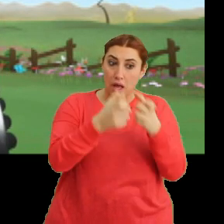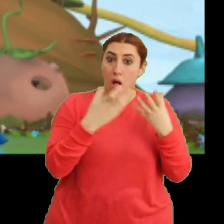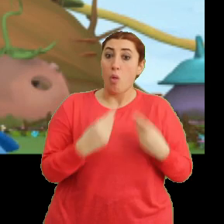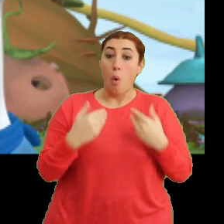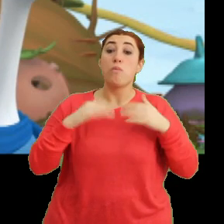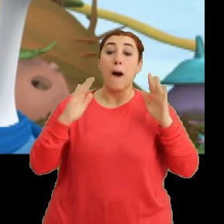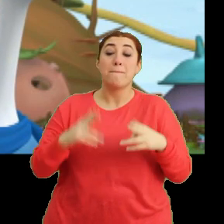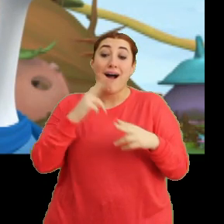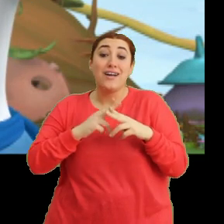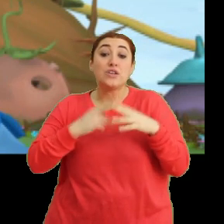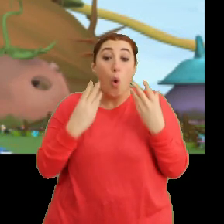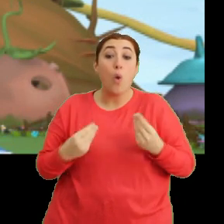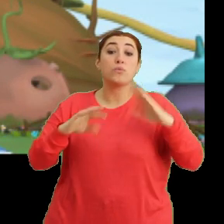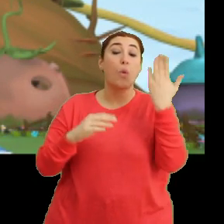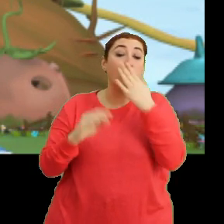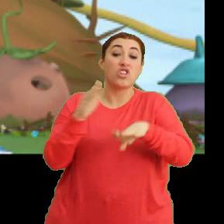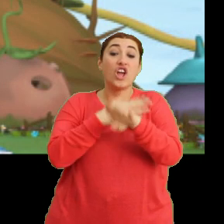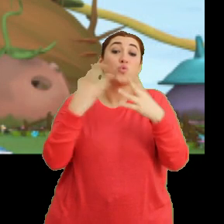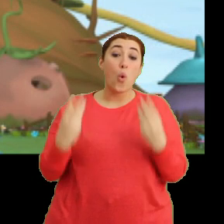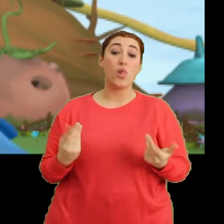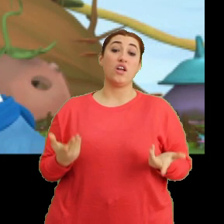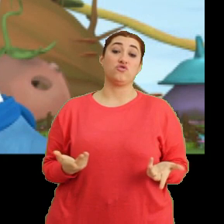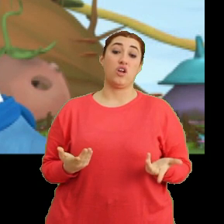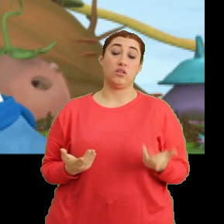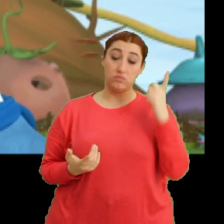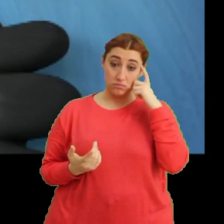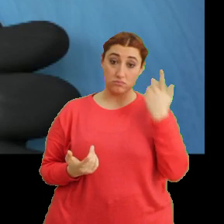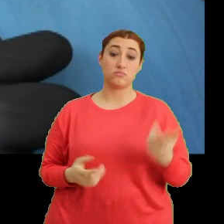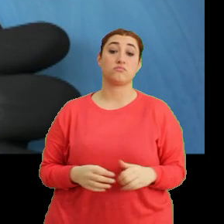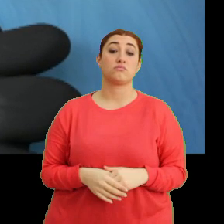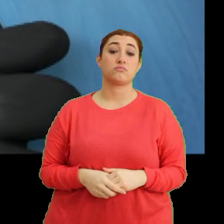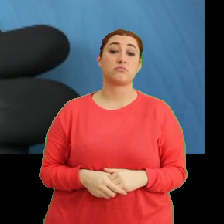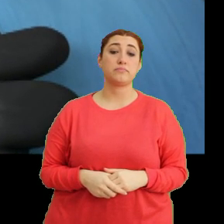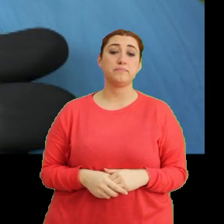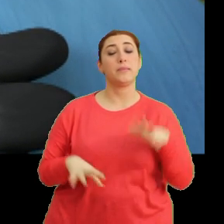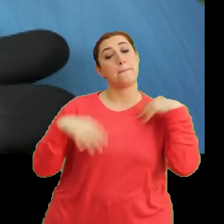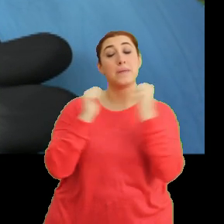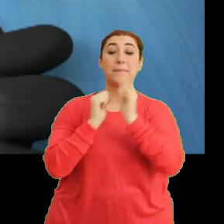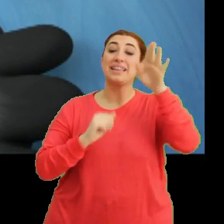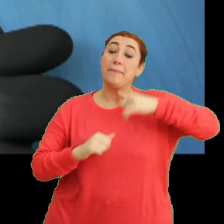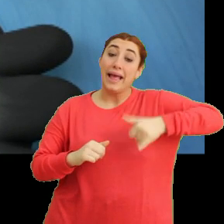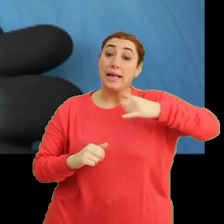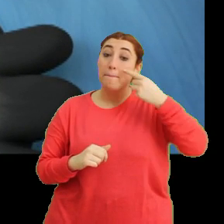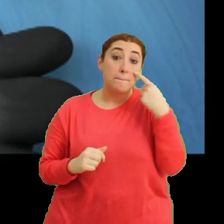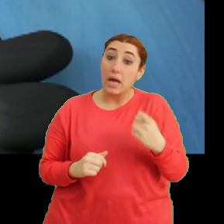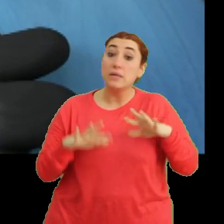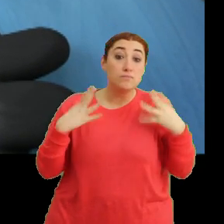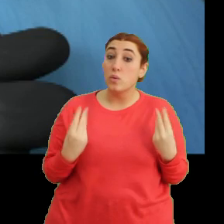Ama acele etmeseydik okula geç kalacaktık. Tak tak. -Hı. Birlikte gidip daha yakından bakalım mı, ne dersiniz?